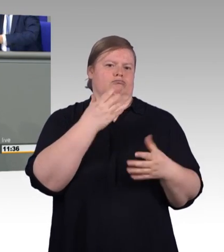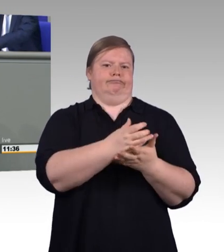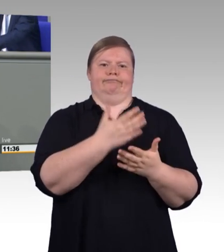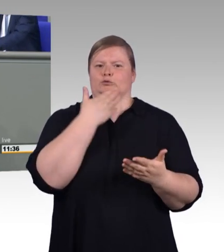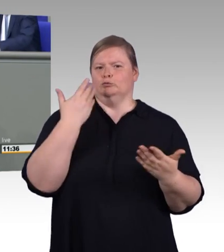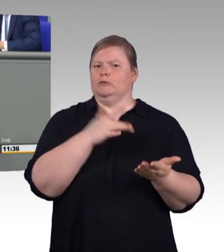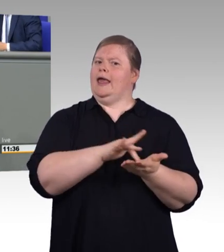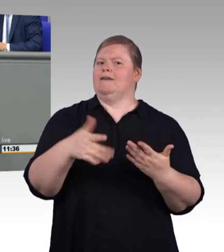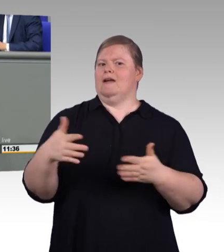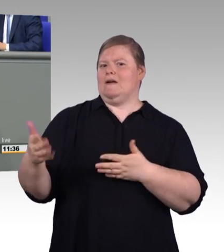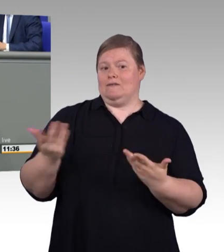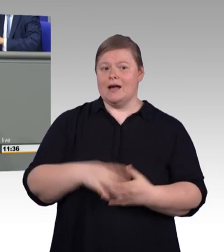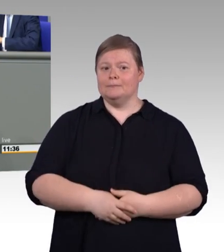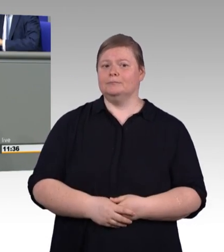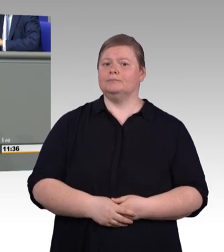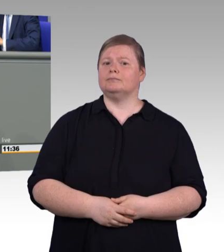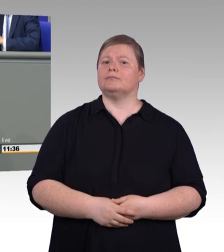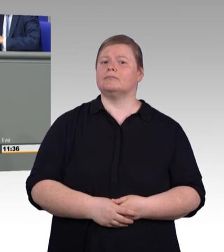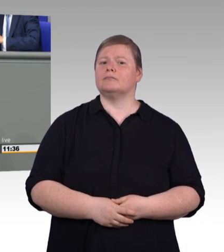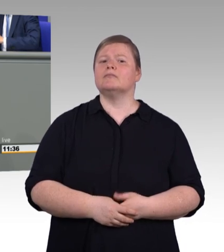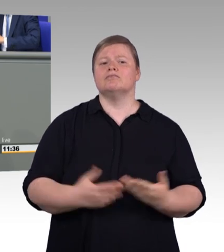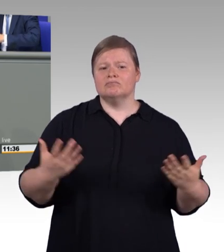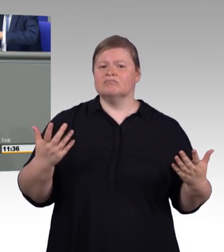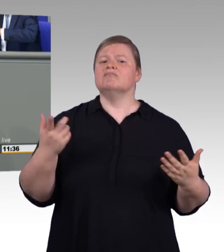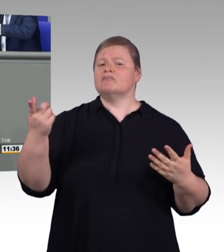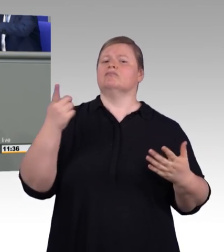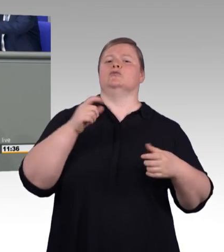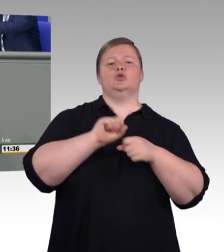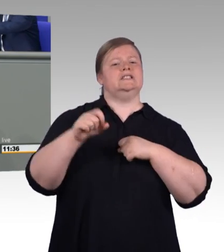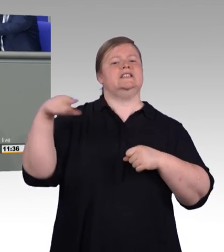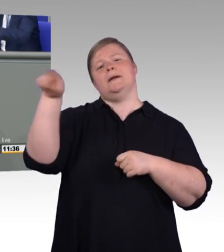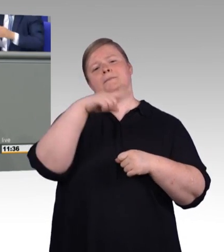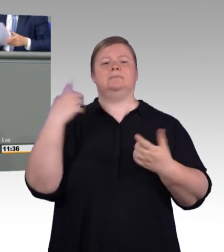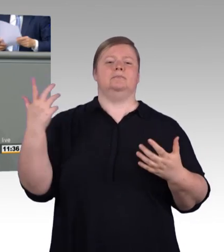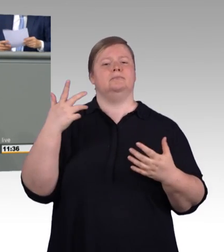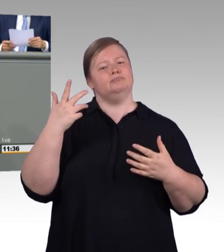und ohne Abschluss. Die volkswirtschaftlichen Kosten sind immens.